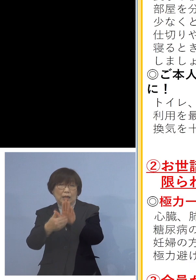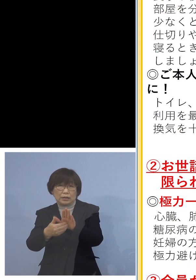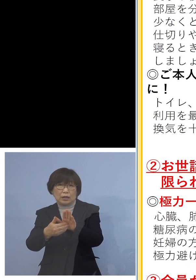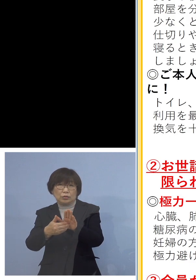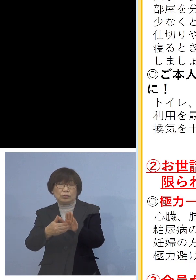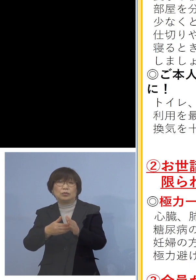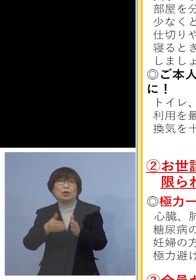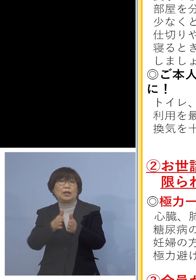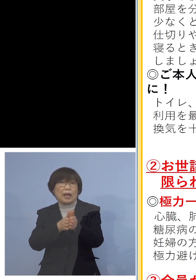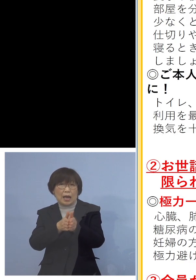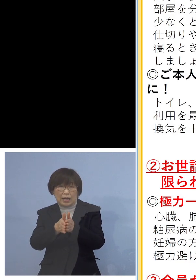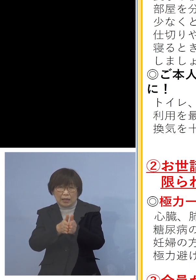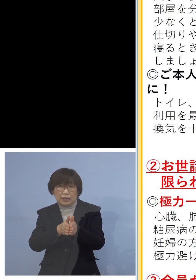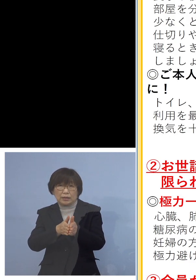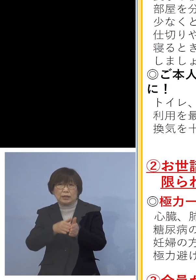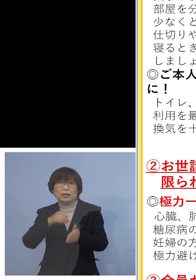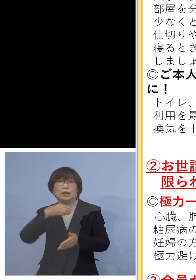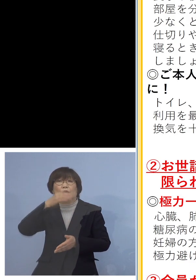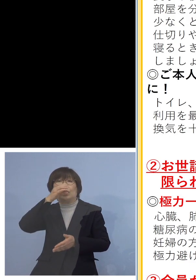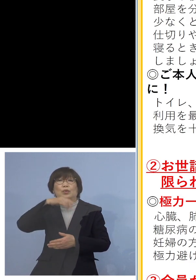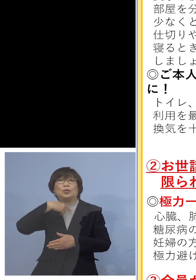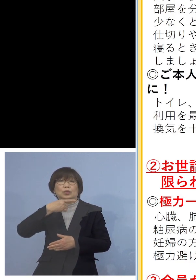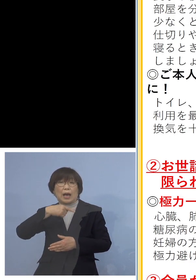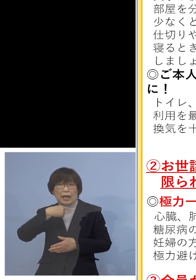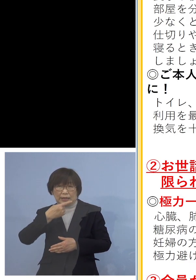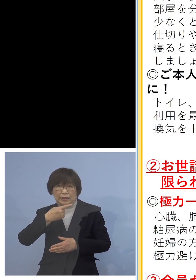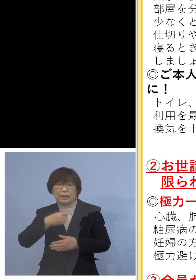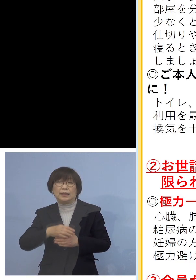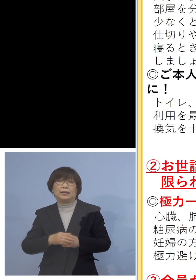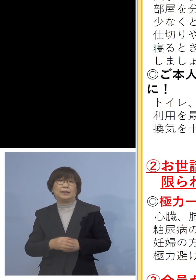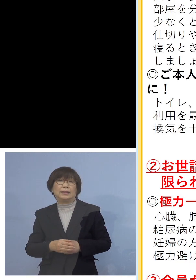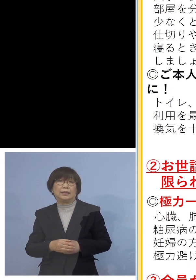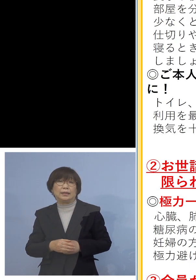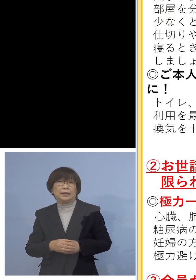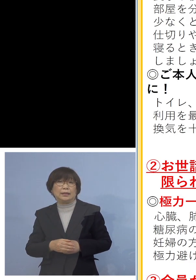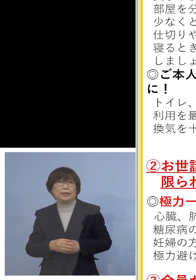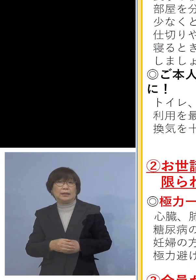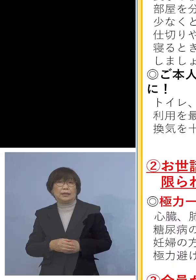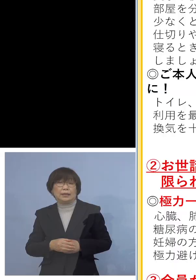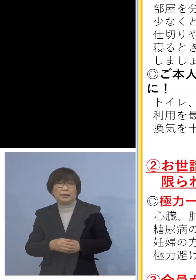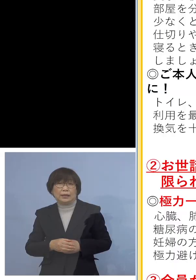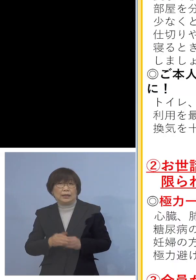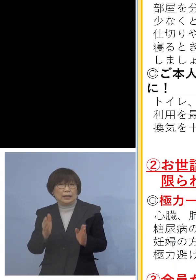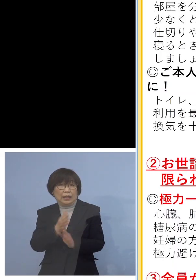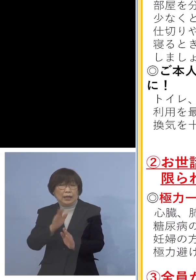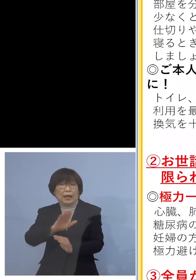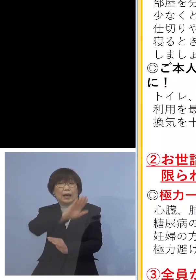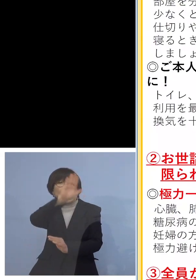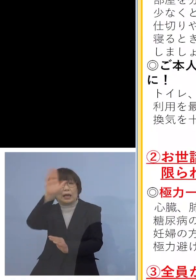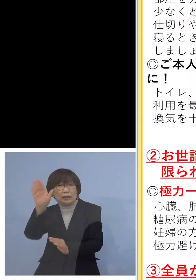また最近だいぶ暖かくなって 参りましたので 思い切って換気をして いただきたいと思います